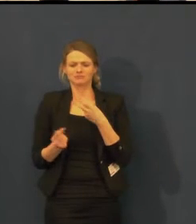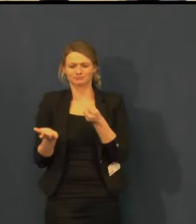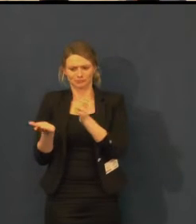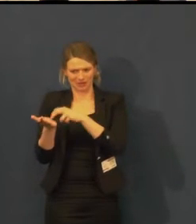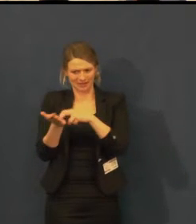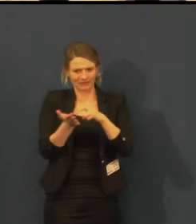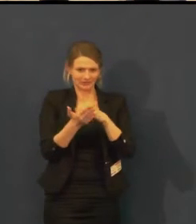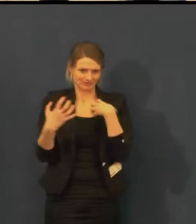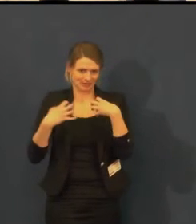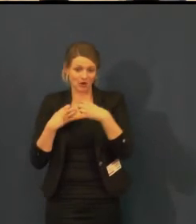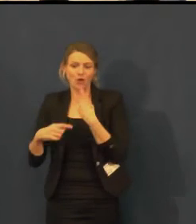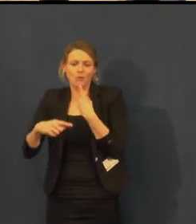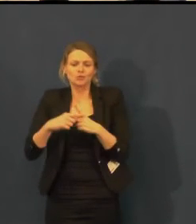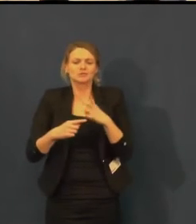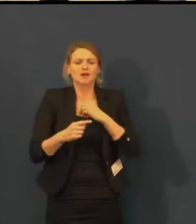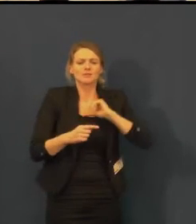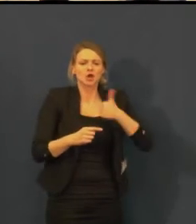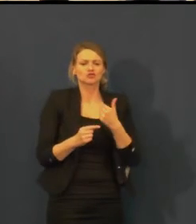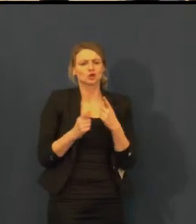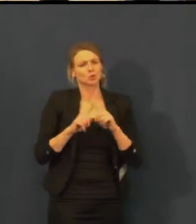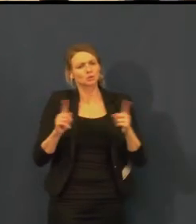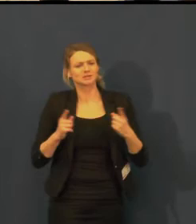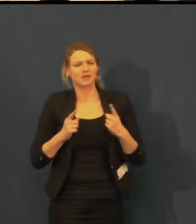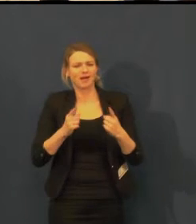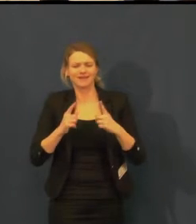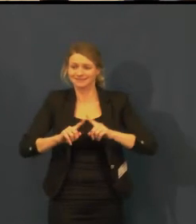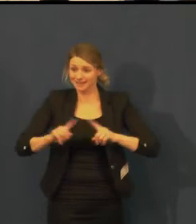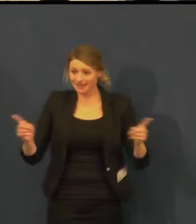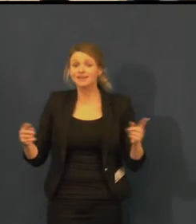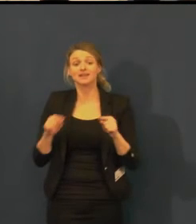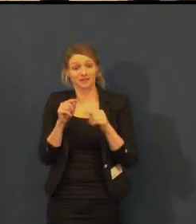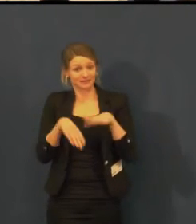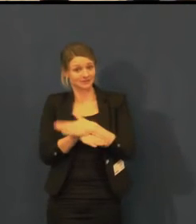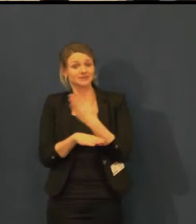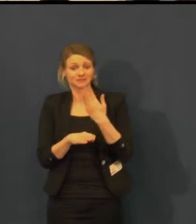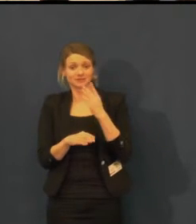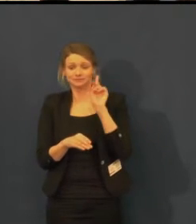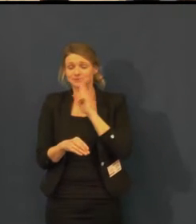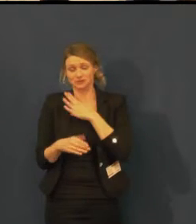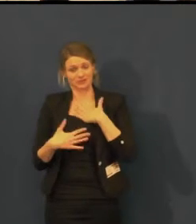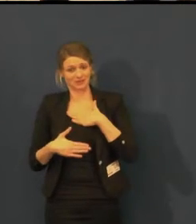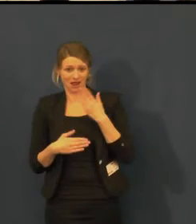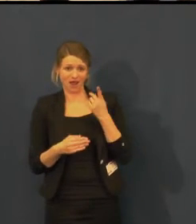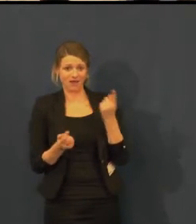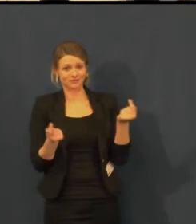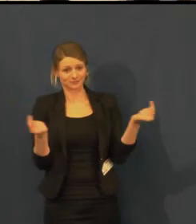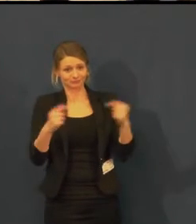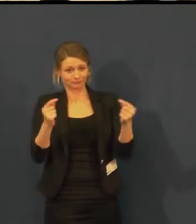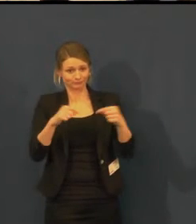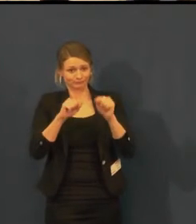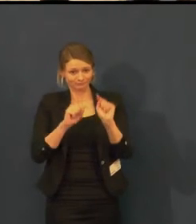Např. loni jsme, protože Švandovo divadlo pravidelně v září pořádá Den otevřených dveří,